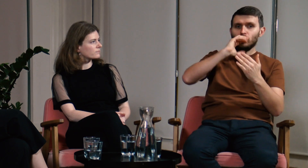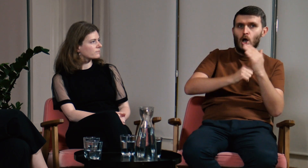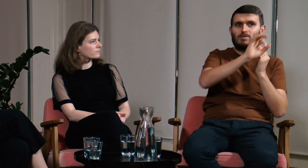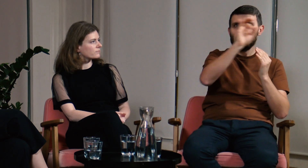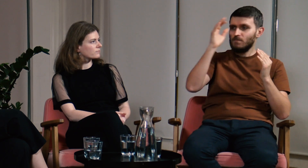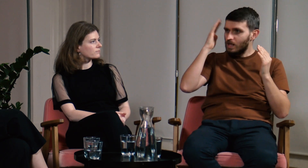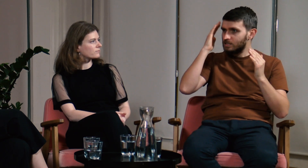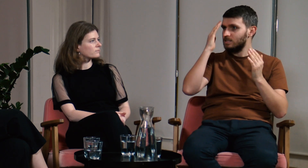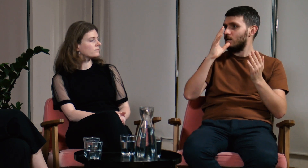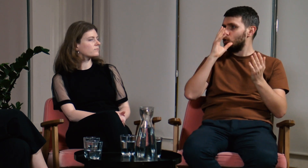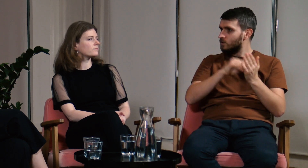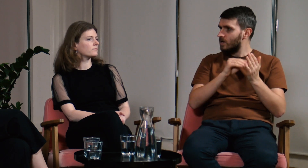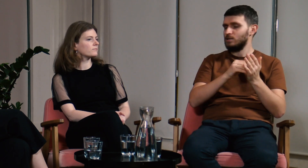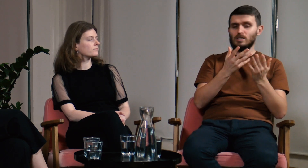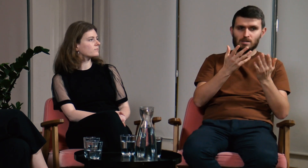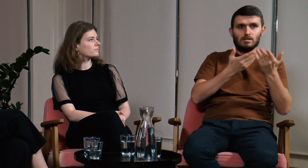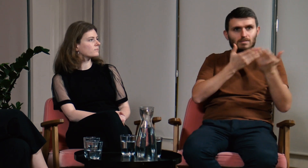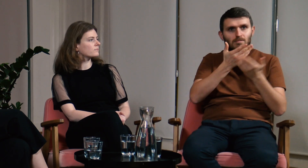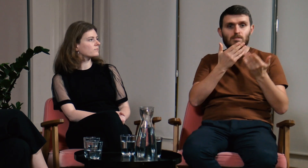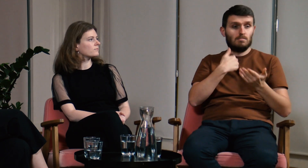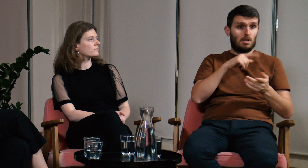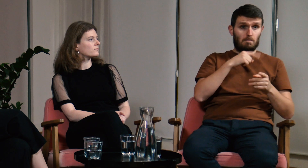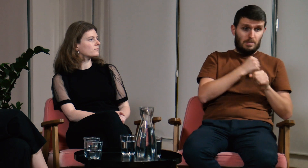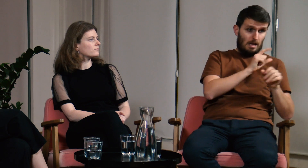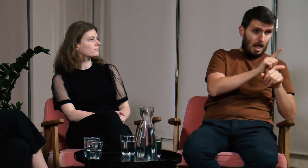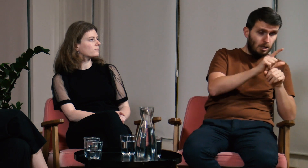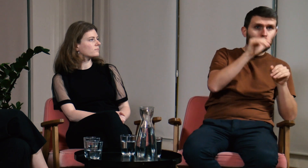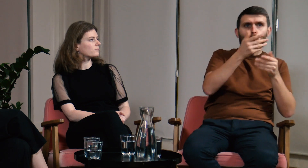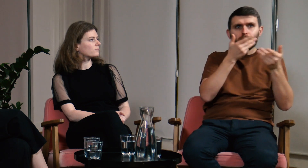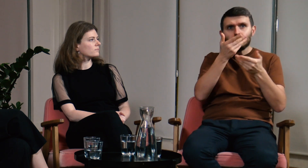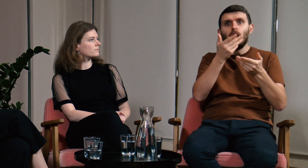To czas do dzielenia się wiedzą i doświadczeniami z innymi.